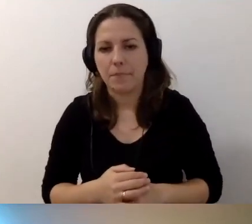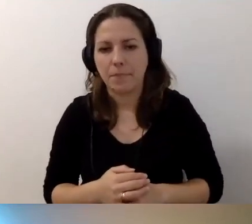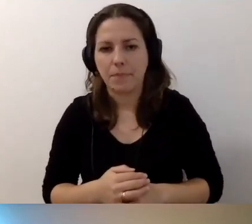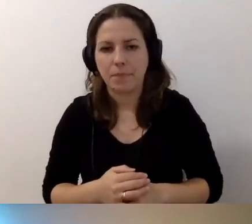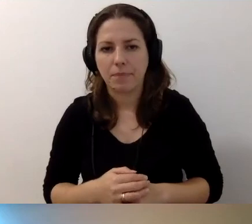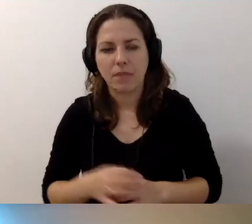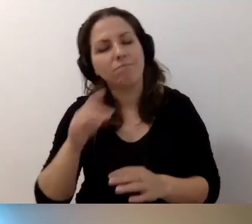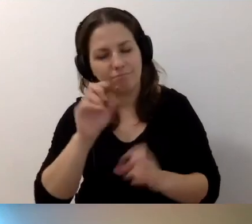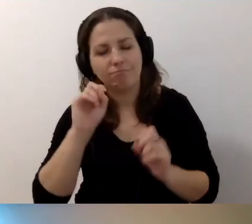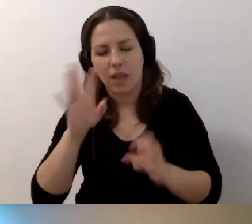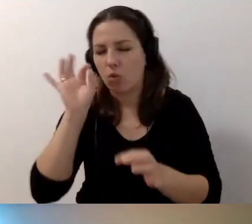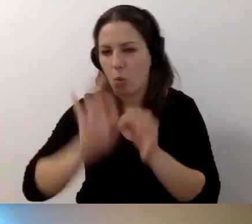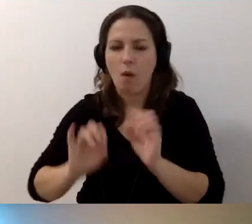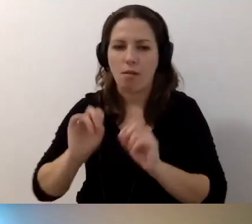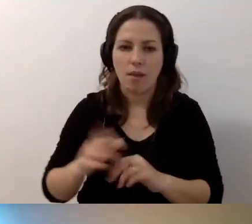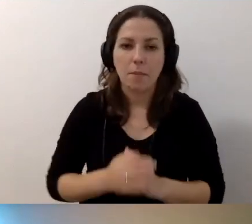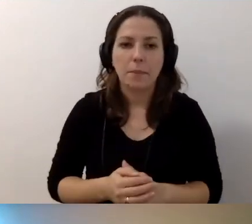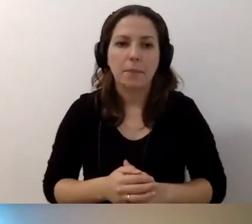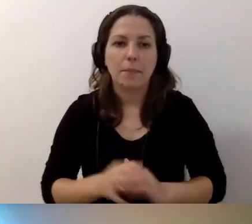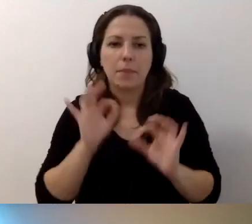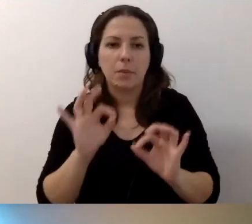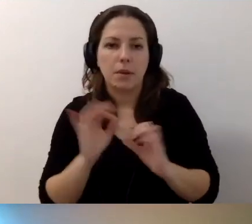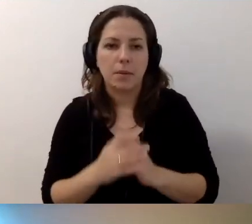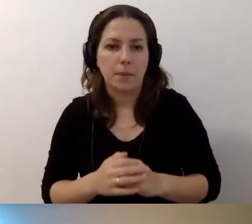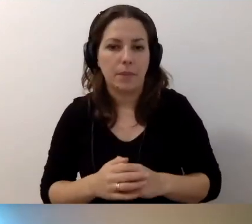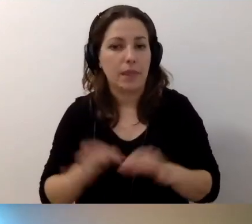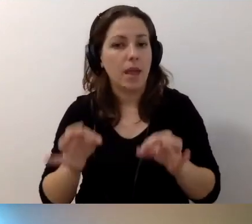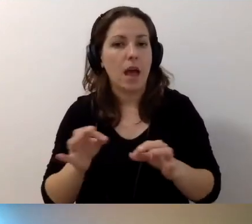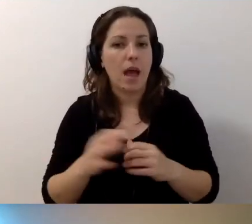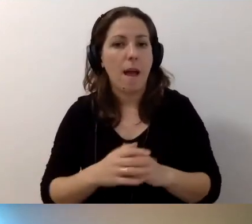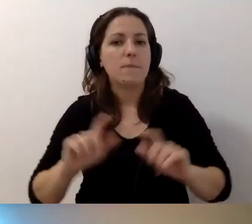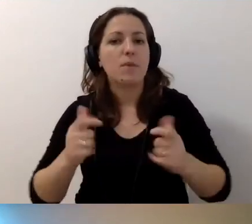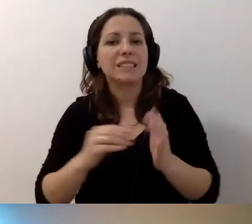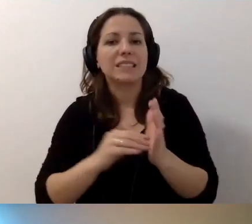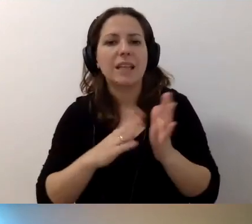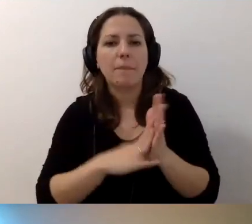MAŁGORZATA: Dokładnie. Beata ma dwa pytania.